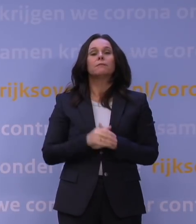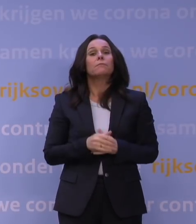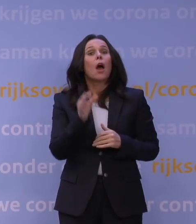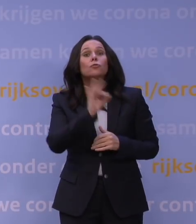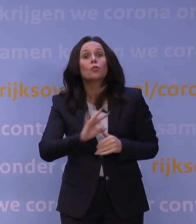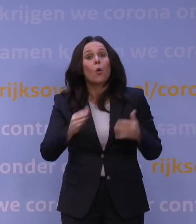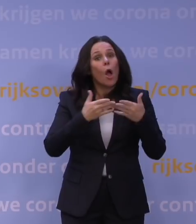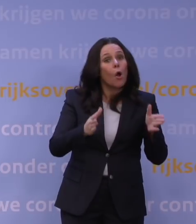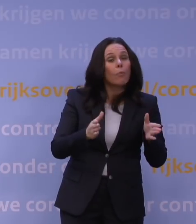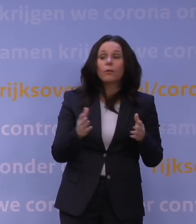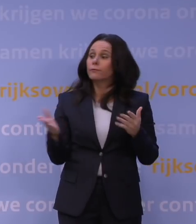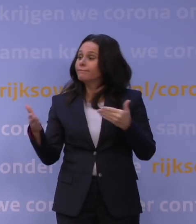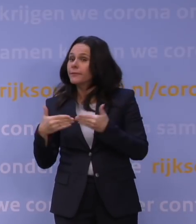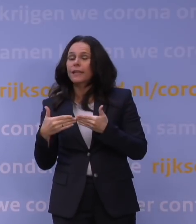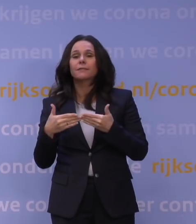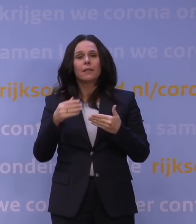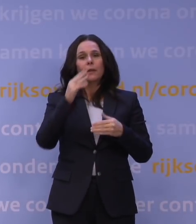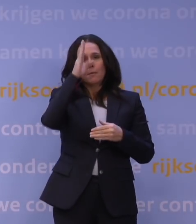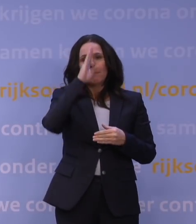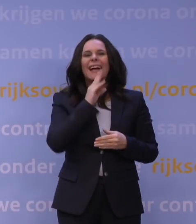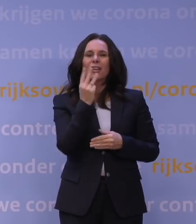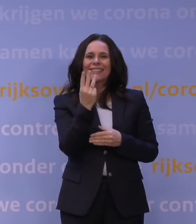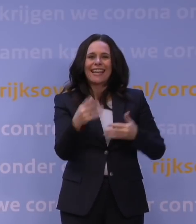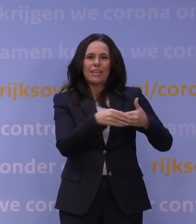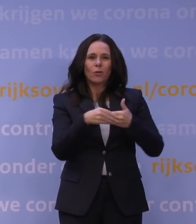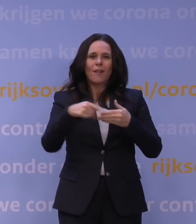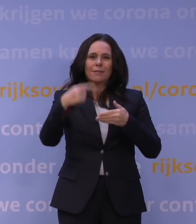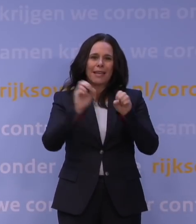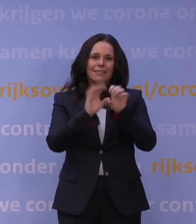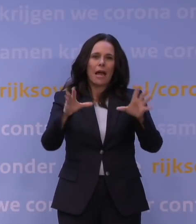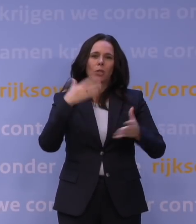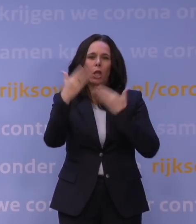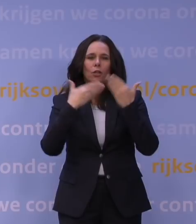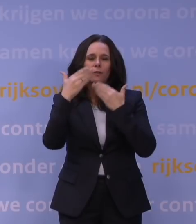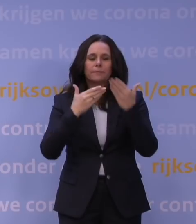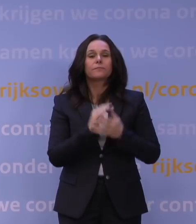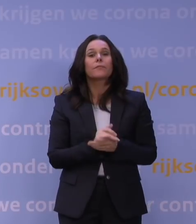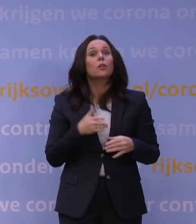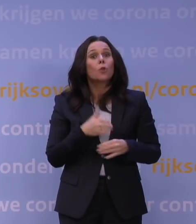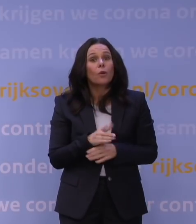daar zullen we op maandag 3 januari duidelijkheid over geven. En wat sowieso door kan gaan, zijn het praktijkonderwijs,